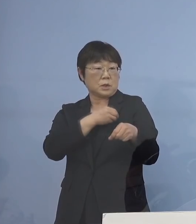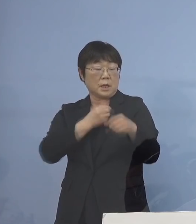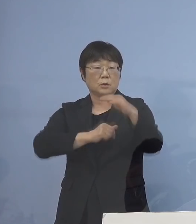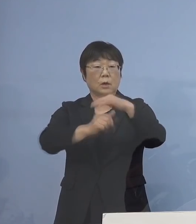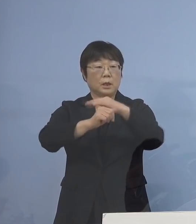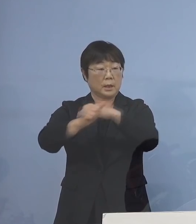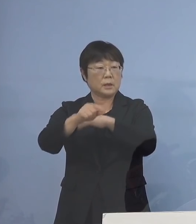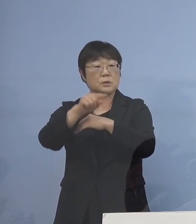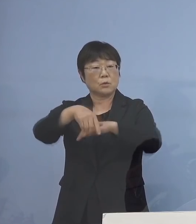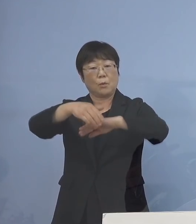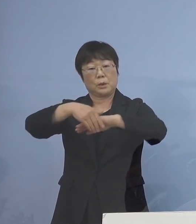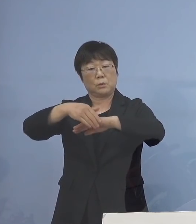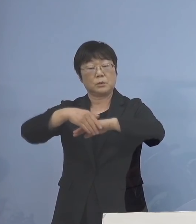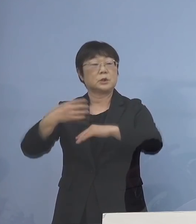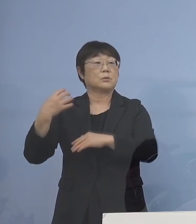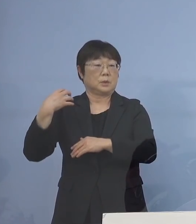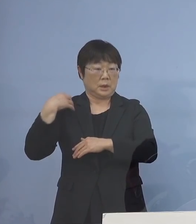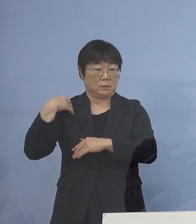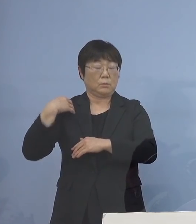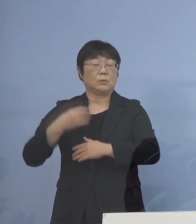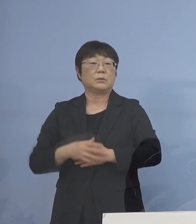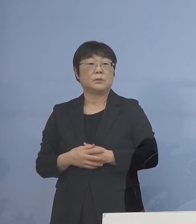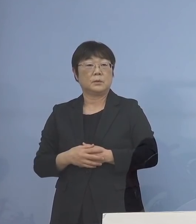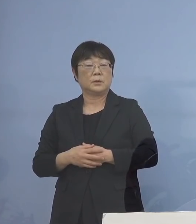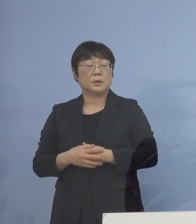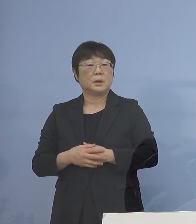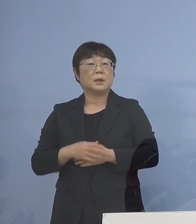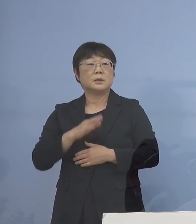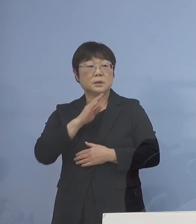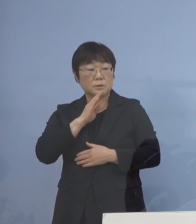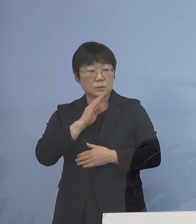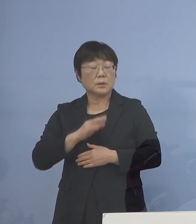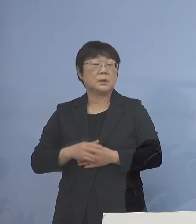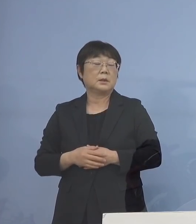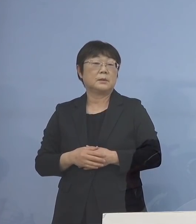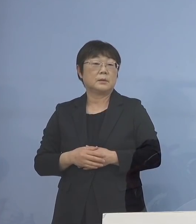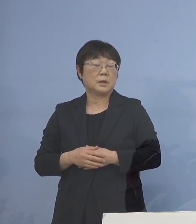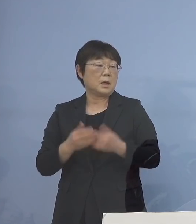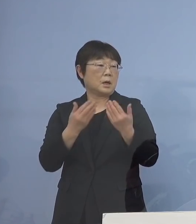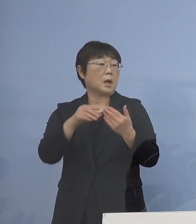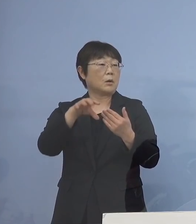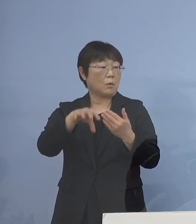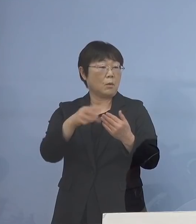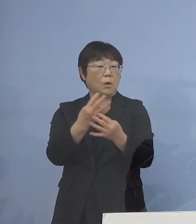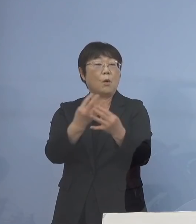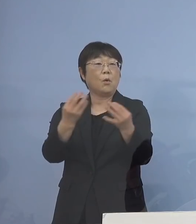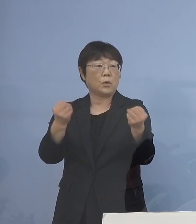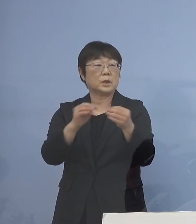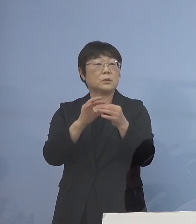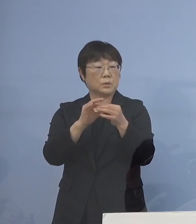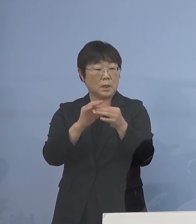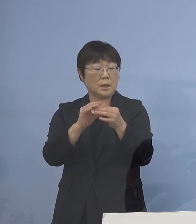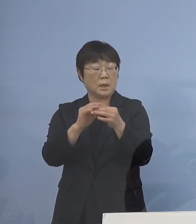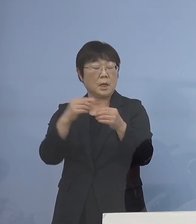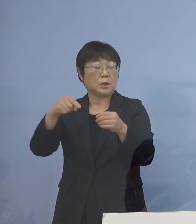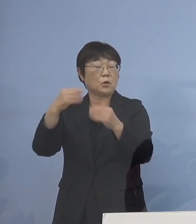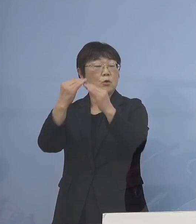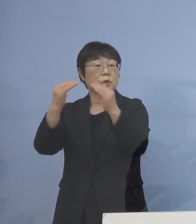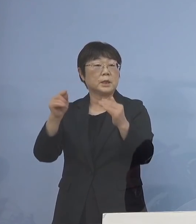窓口を務めさせると 実はもう既に学校が多いということが ありましたので教育委員会から